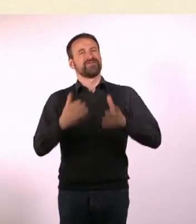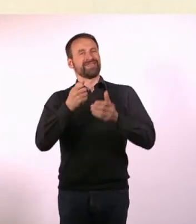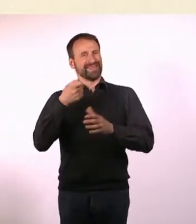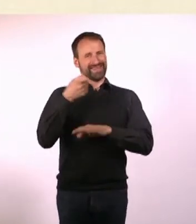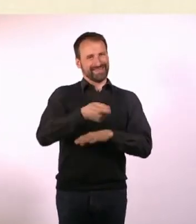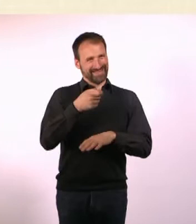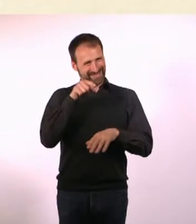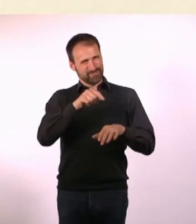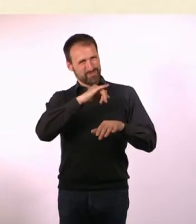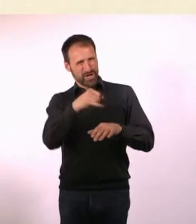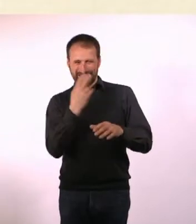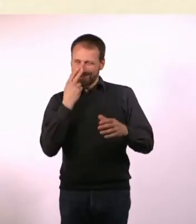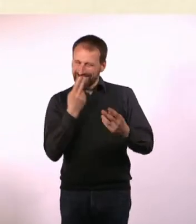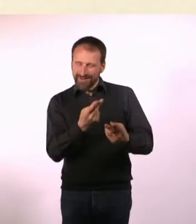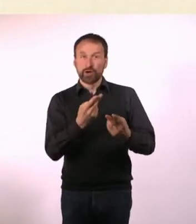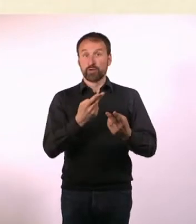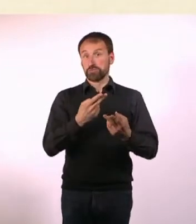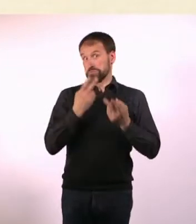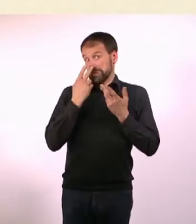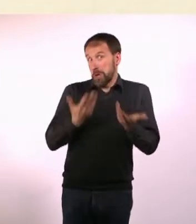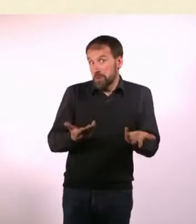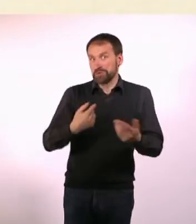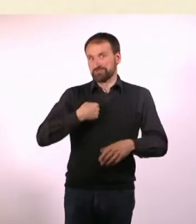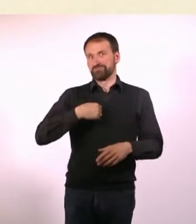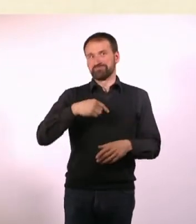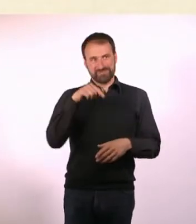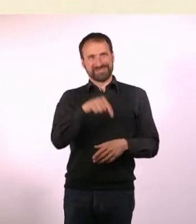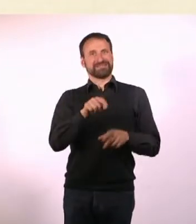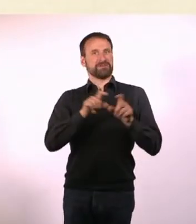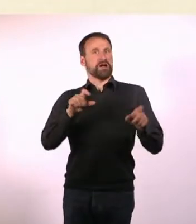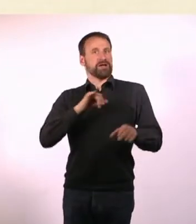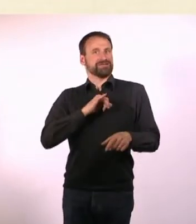Ich habe das Papier geschenkt bekommen, von einer Papier-Firma aus Schweden.